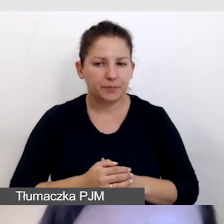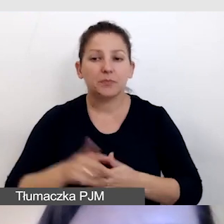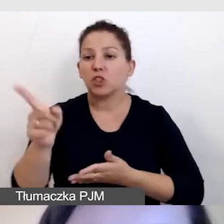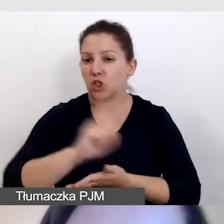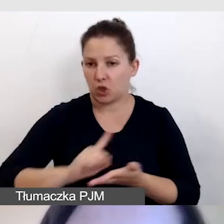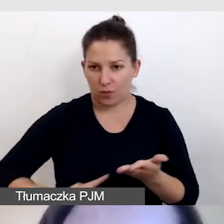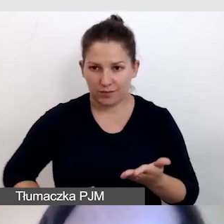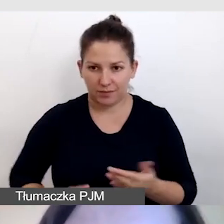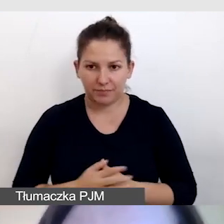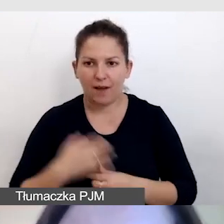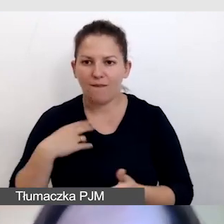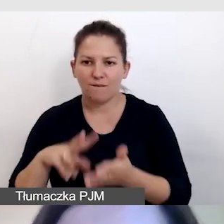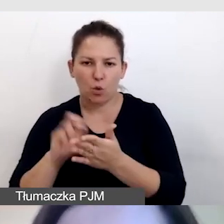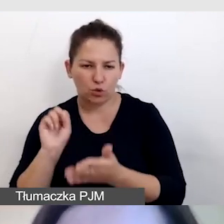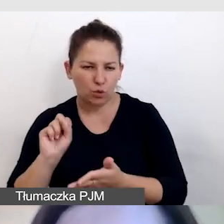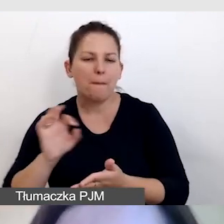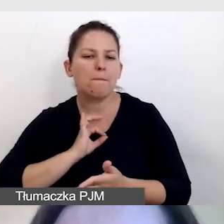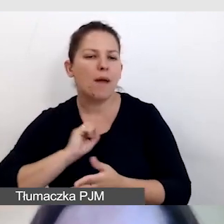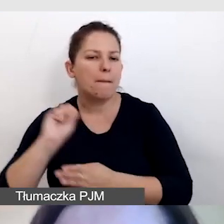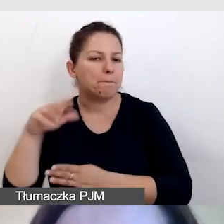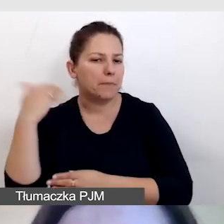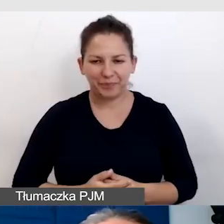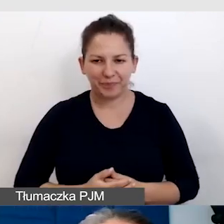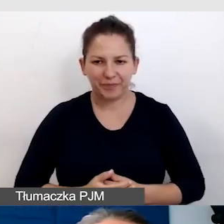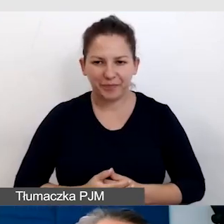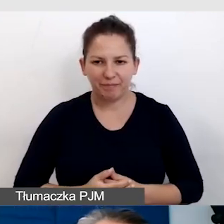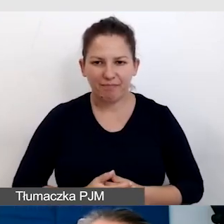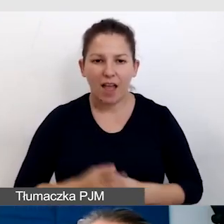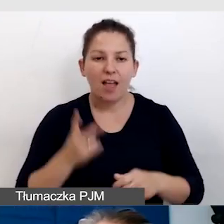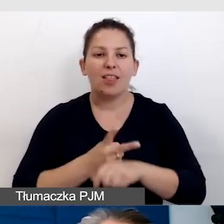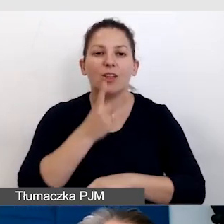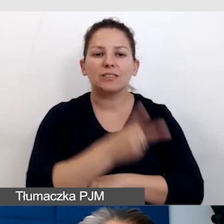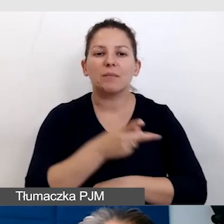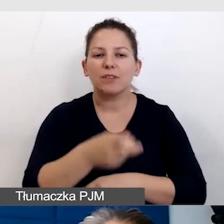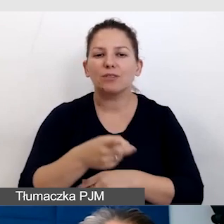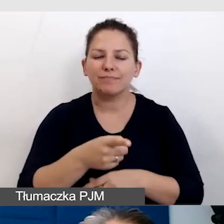Wyłączyłam już mają prezentację. Dostępność wydarzeń z transmisją online.